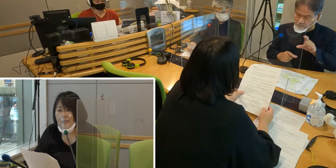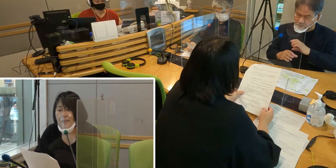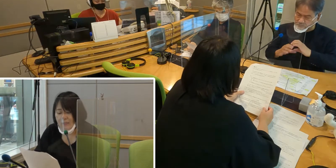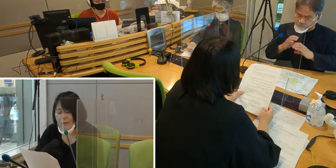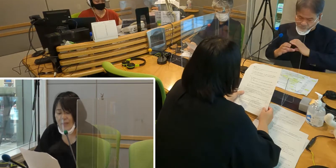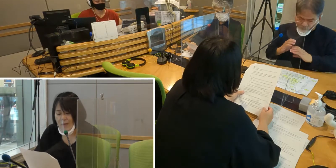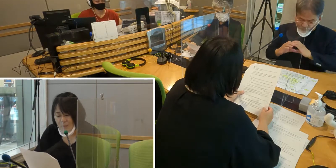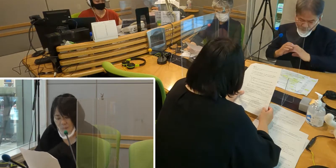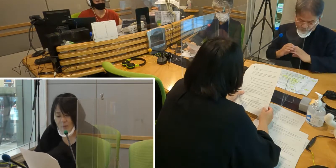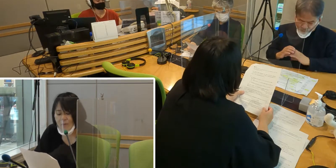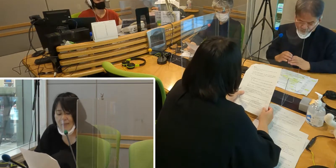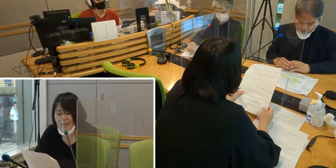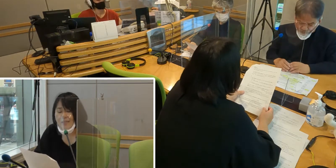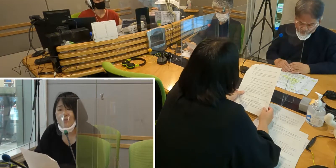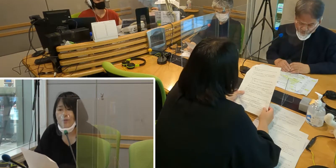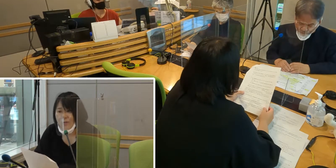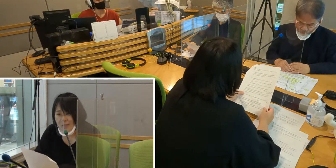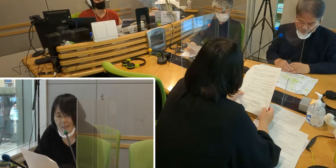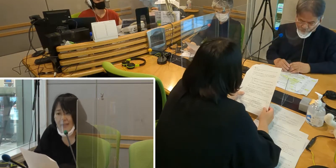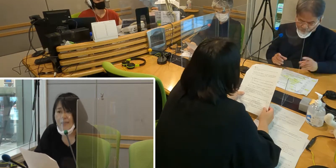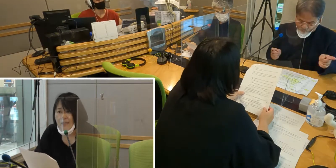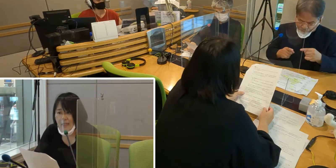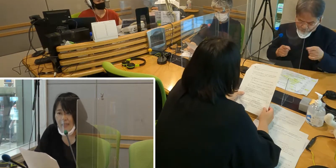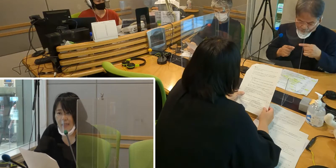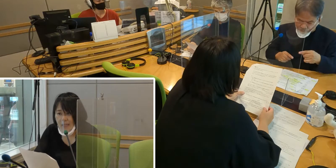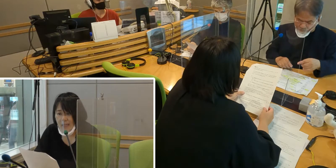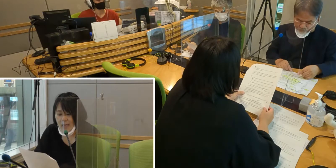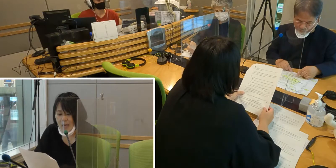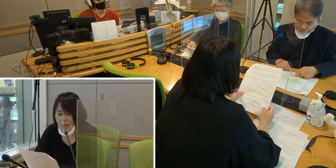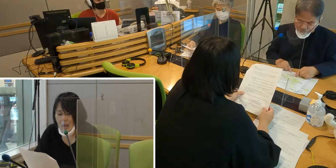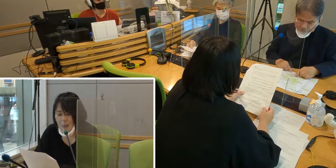手話でもっとコミュニケーションをとりたい。